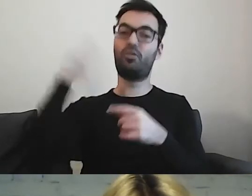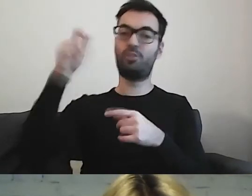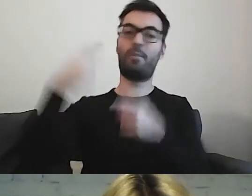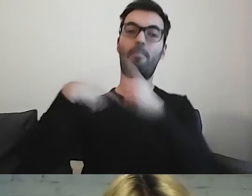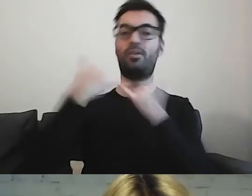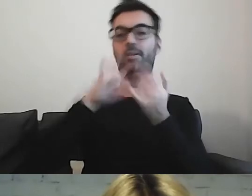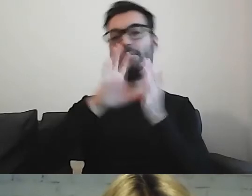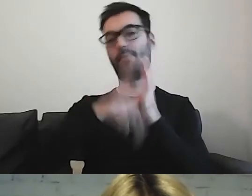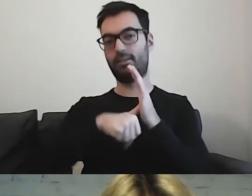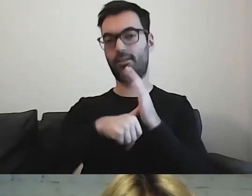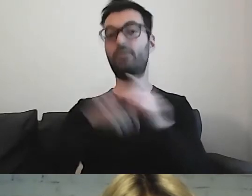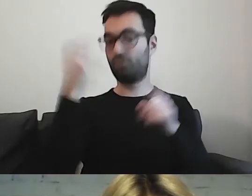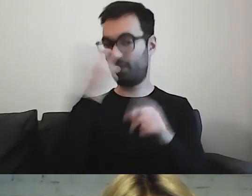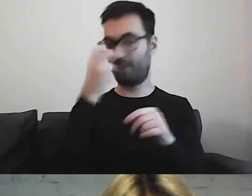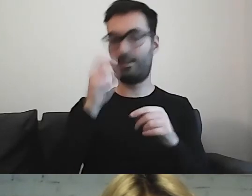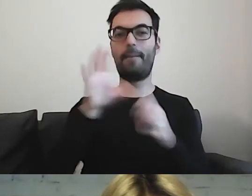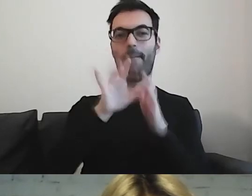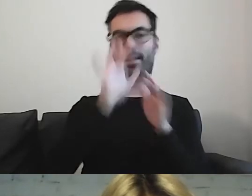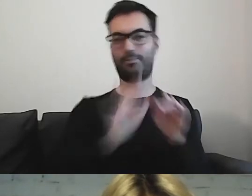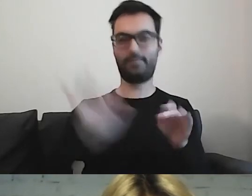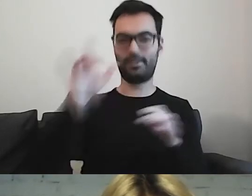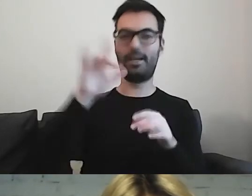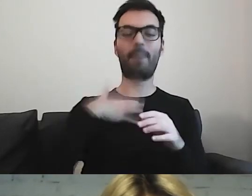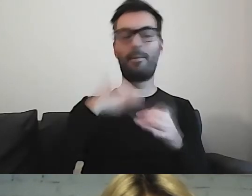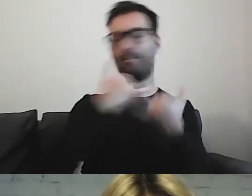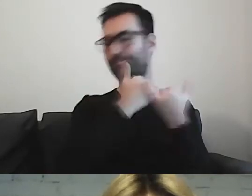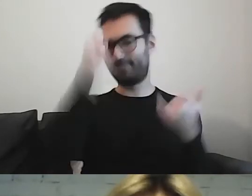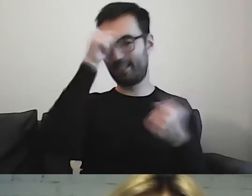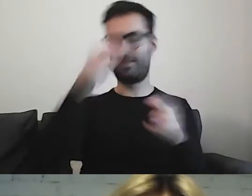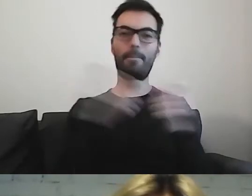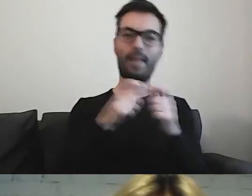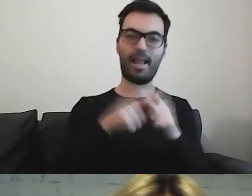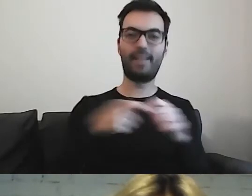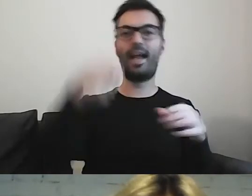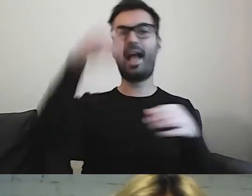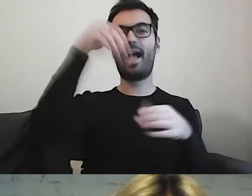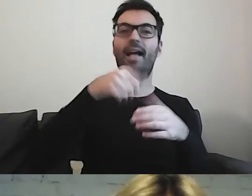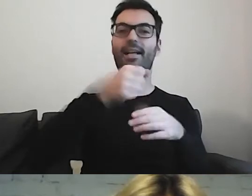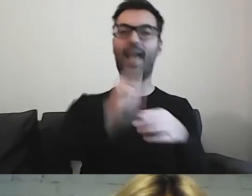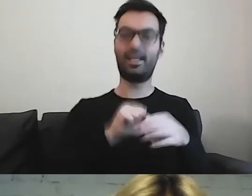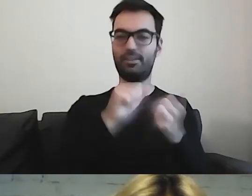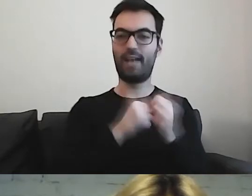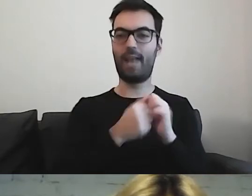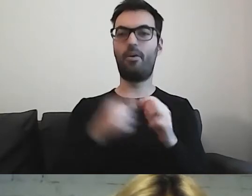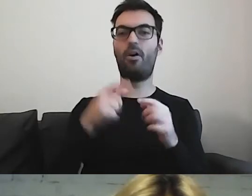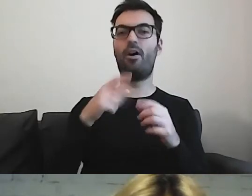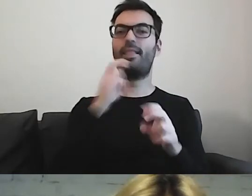jak w różnych miastach różnie nazywamy bilety, kasowniki, pętle tramwajowe czy autobusowe.